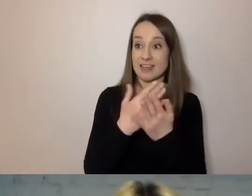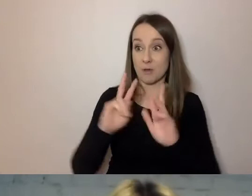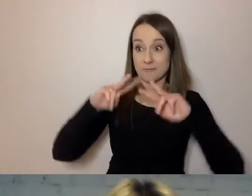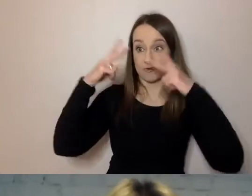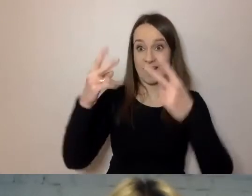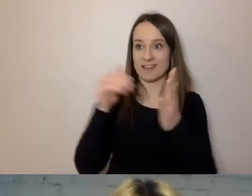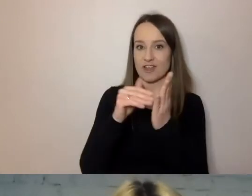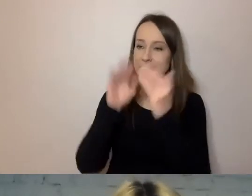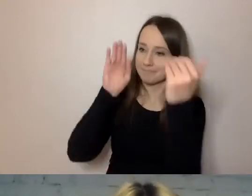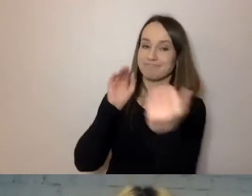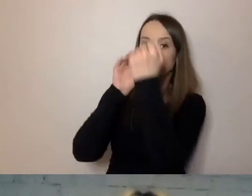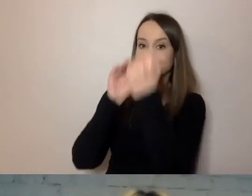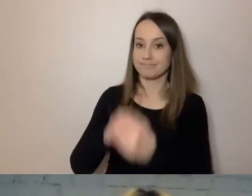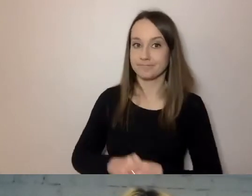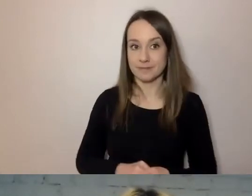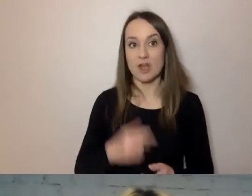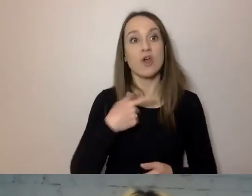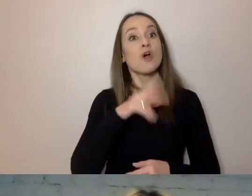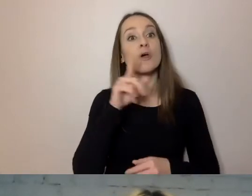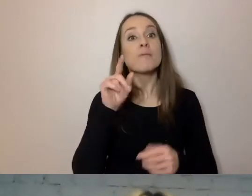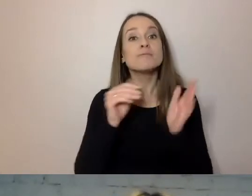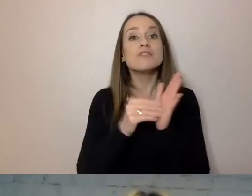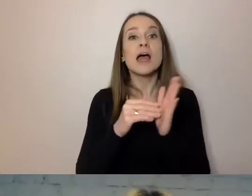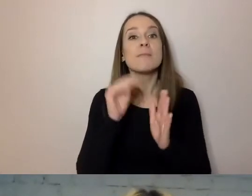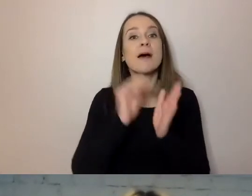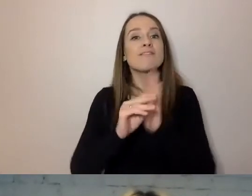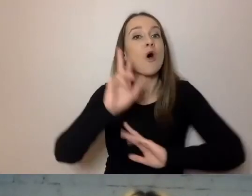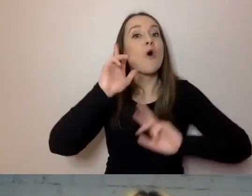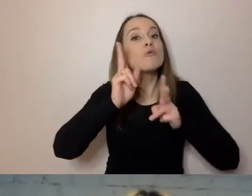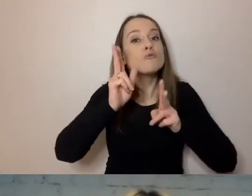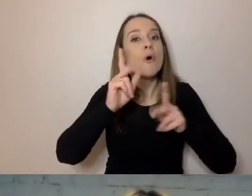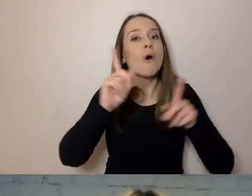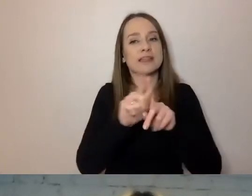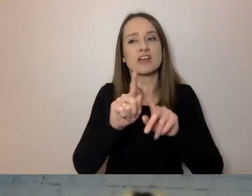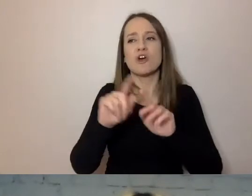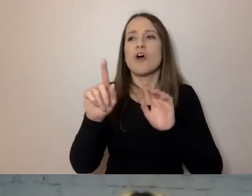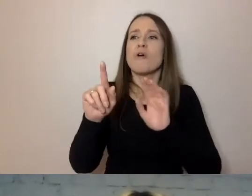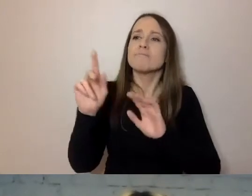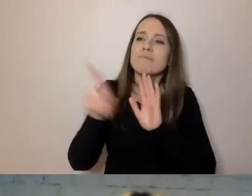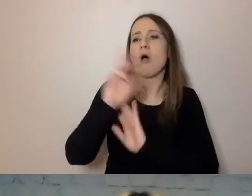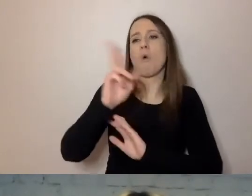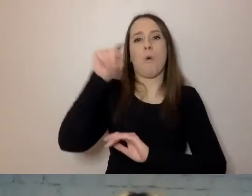Nazywaj, kto i do kogo pisze. Często urzędnicy mieli brzydki zwyczaj,